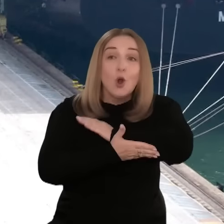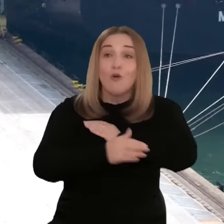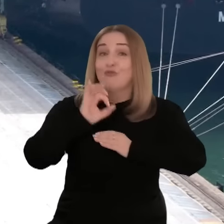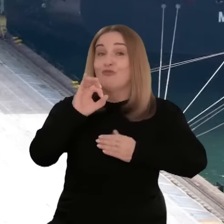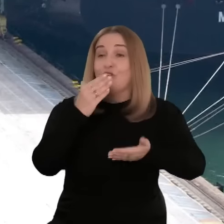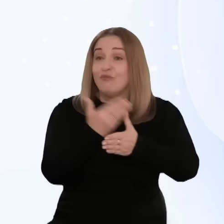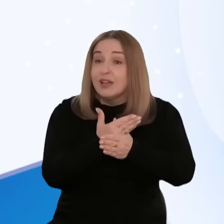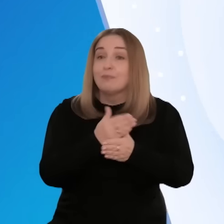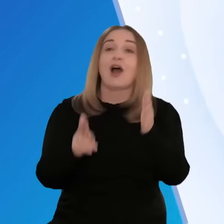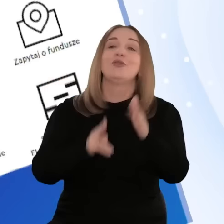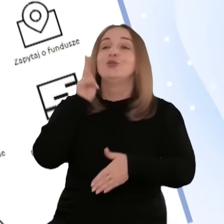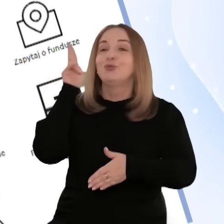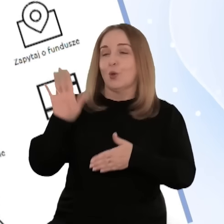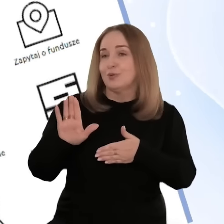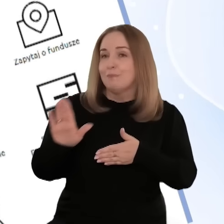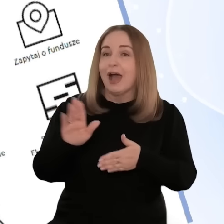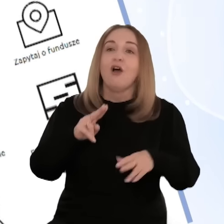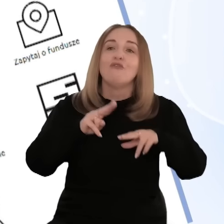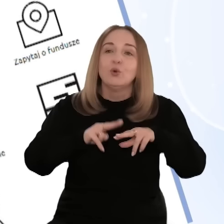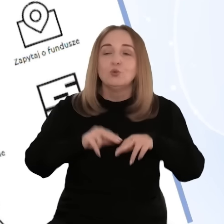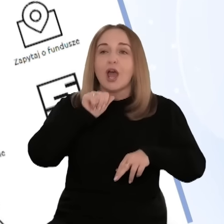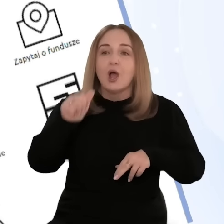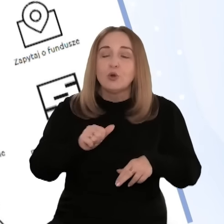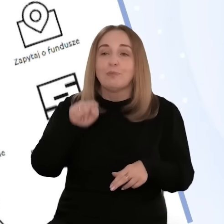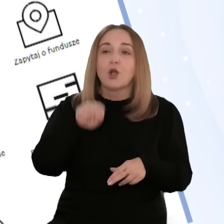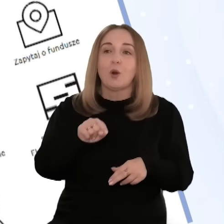eksport, ale w ogóle wesprą rozwój ich firm, jest dostępna na